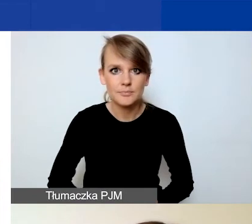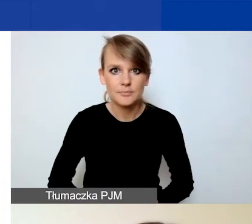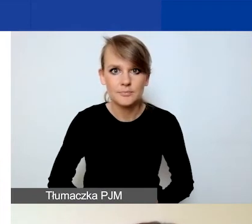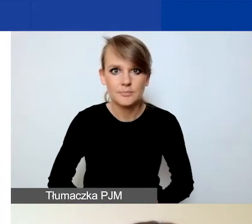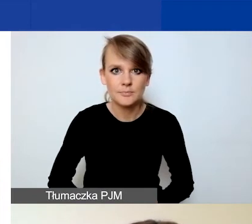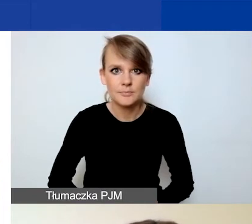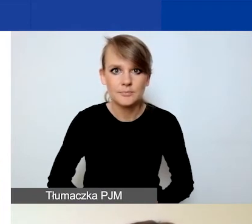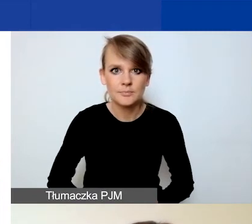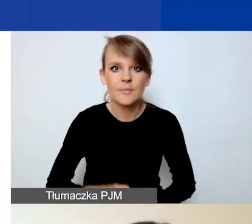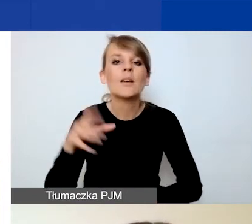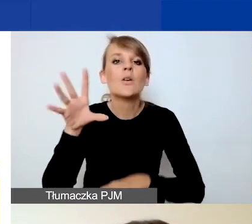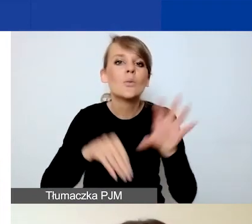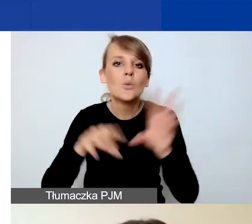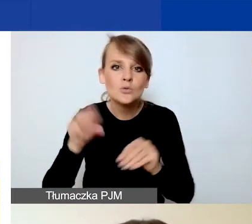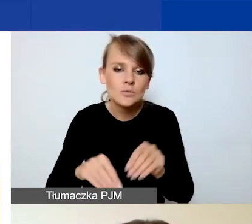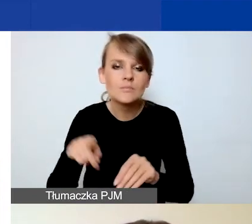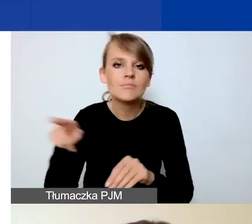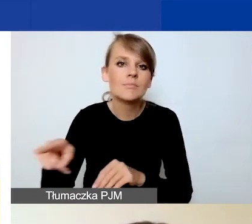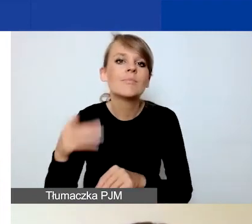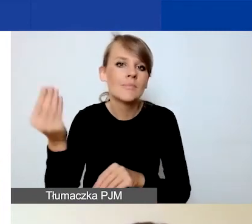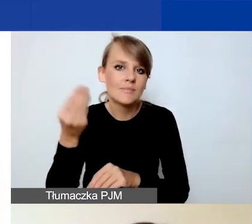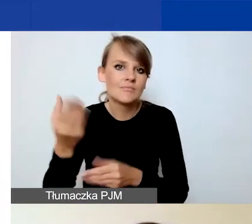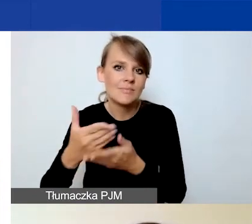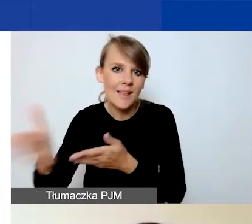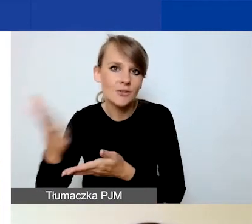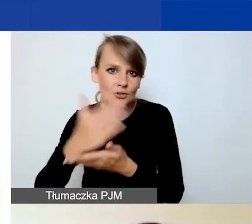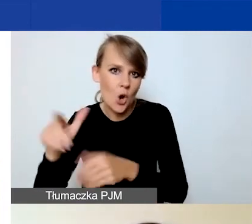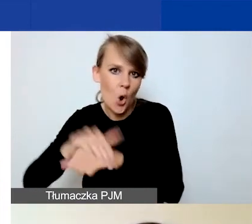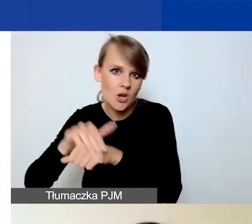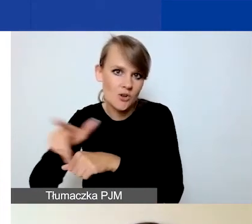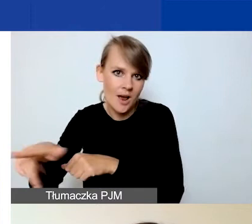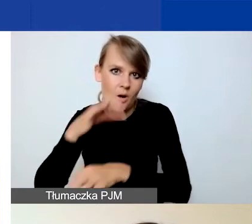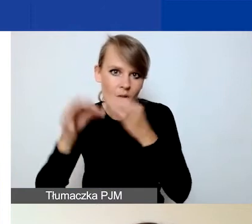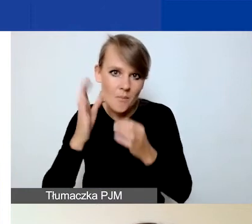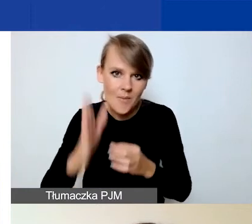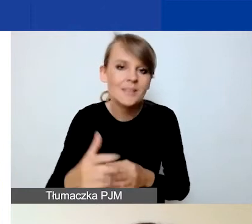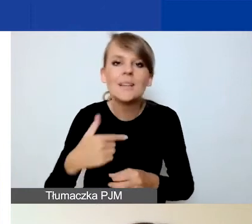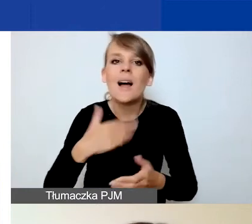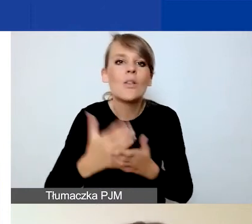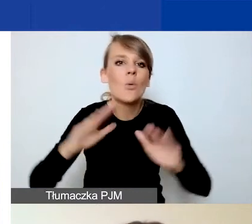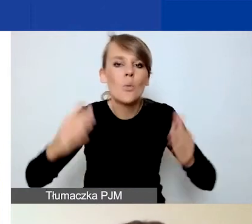Budżet jeszcze koleżanka omówi w późniejszej części. Ja już w skrócie tylko pokażę państwu podsumowanie,